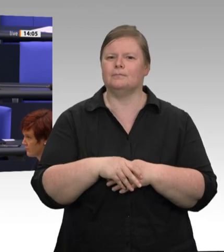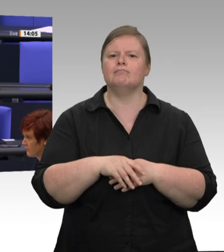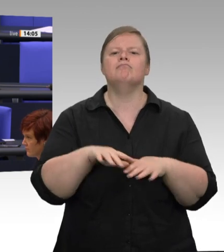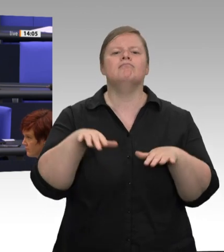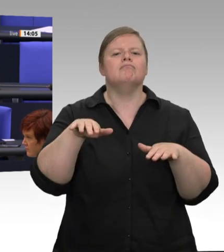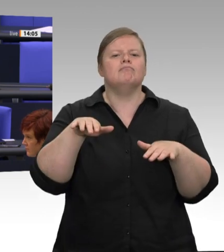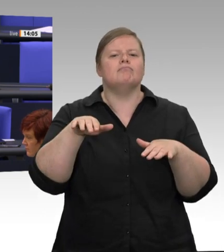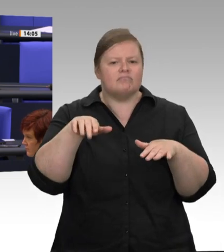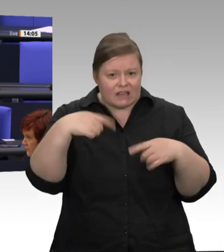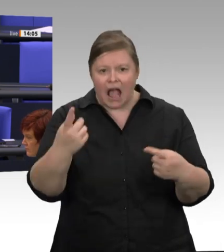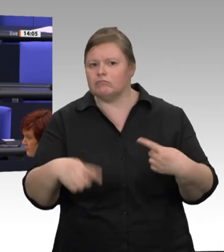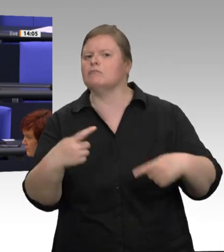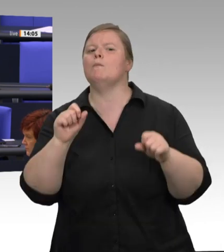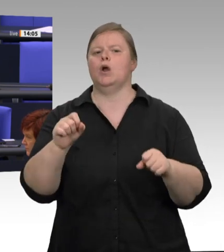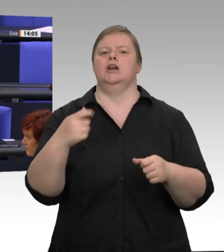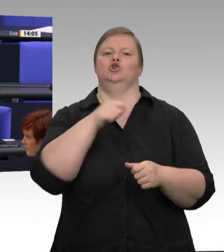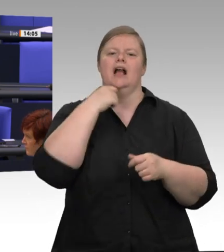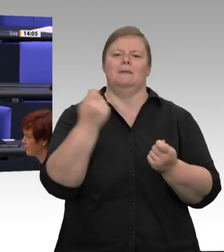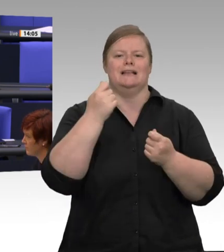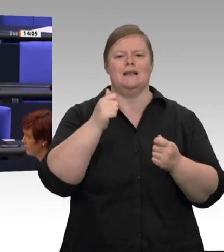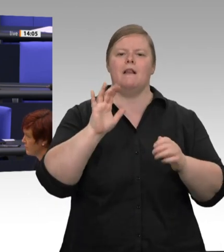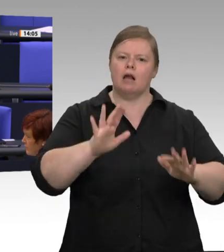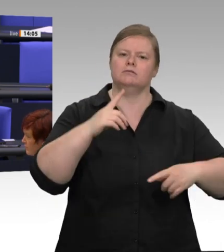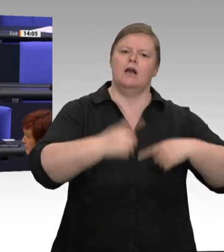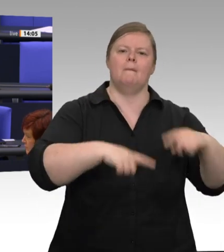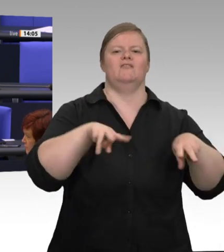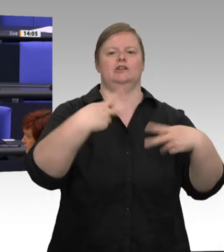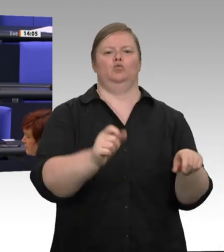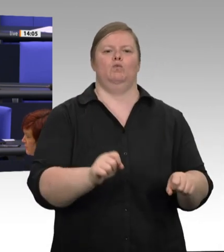Aber der Gesundheitsschutz hat auch vor dieser Frage absoluten Vorrang, und danach